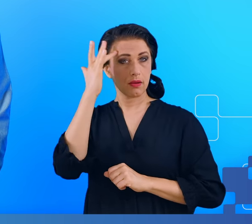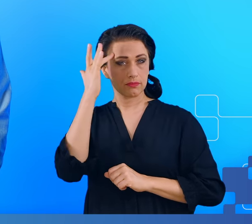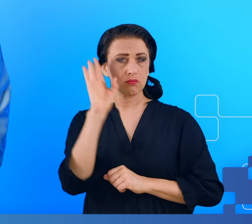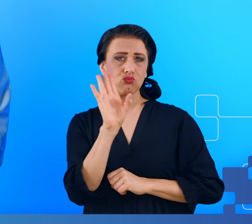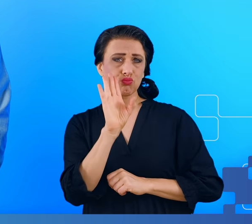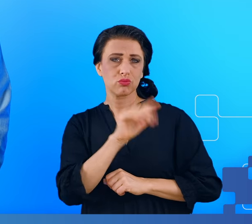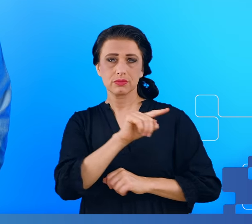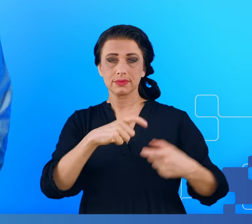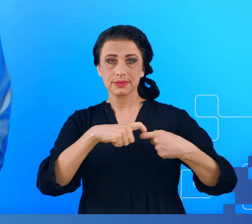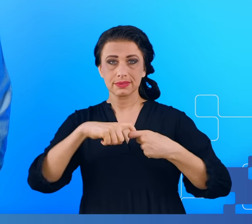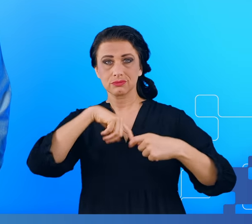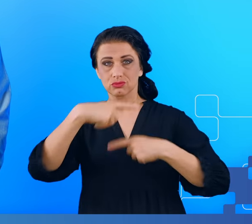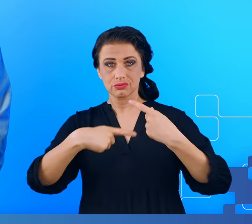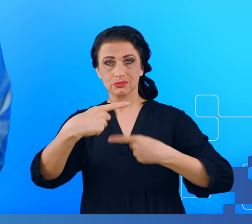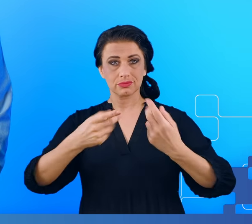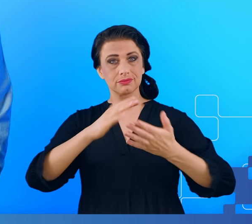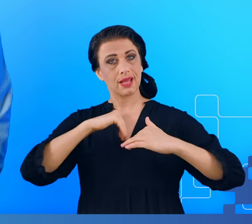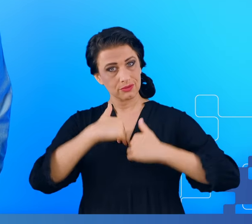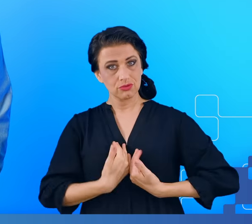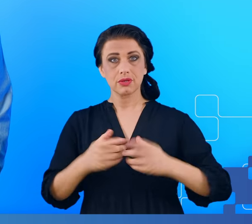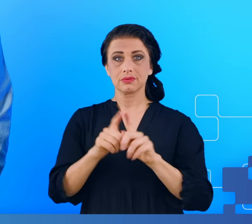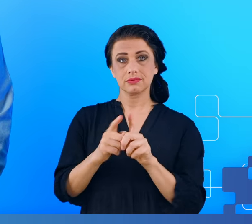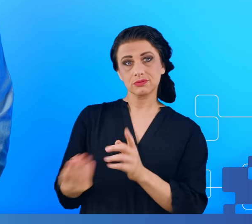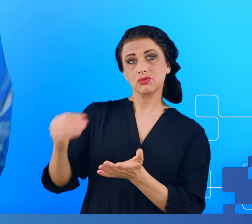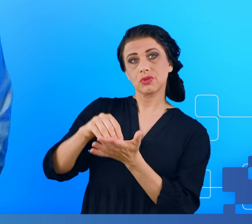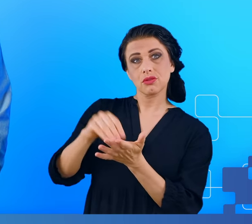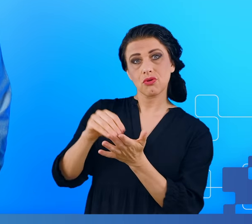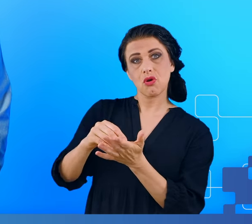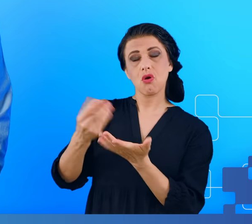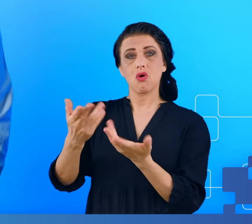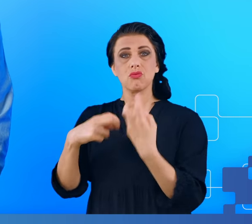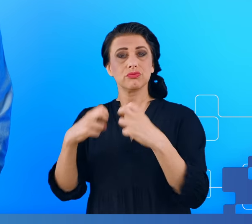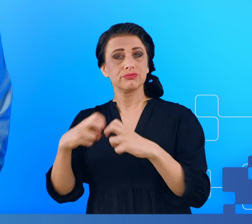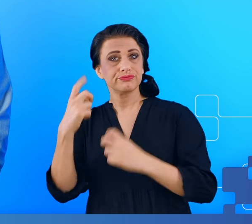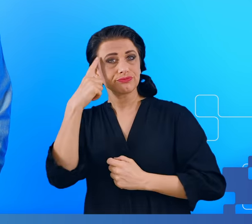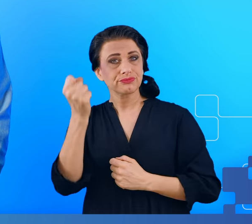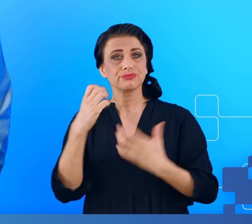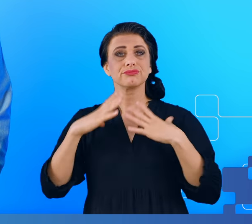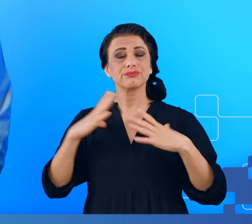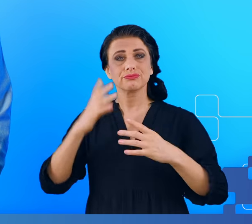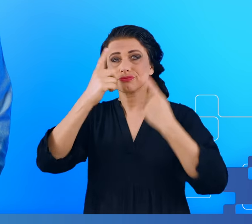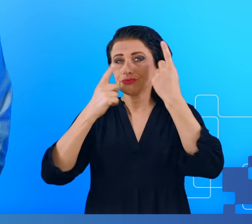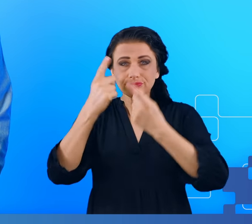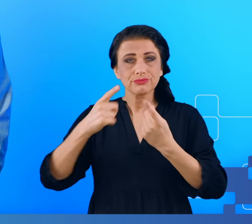przewlekłego zmęczenia i do tego jeszcze dochodzą zaburzenia pamięci, spowolnione myślenie, dezorientacja przestrzenna.